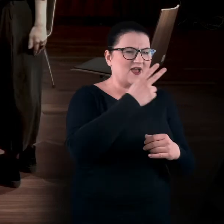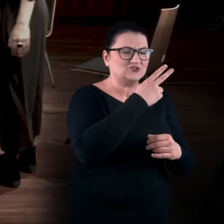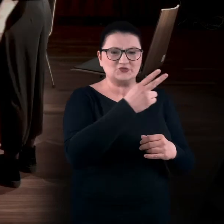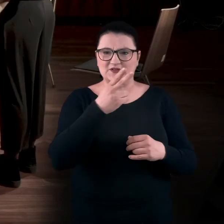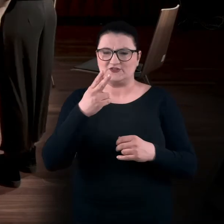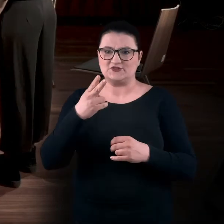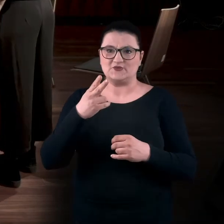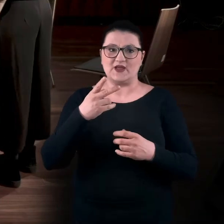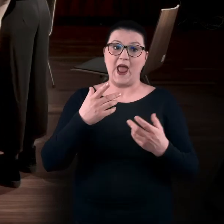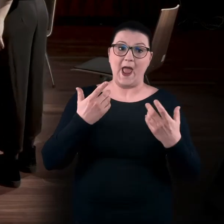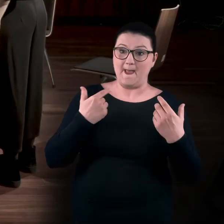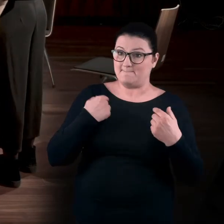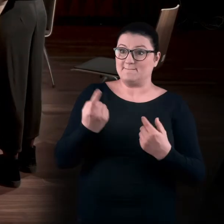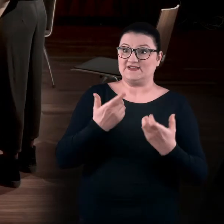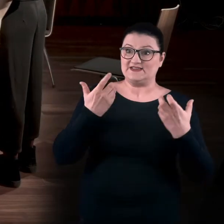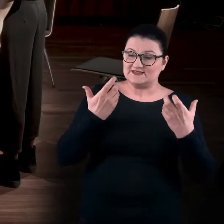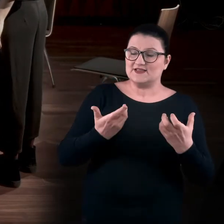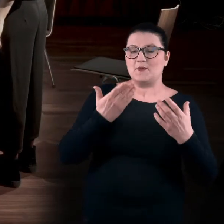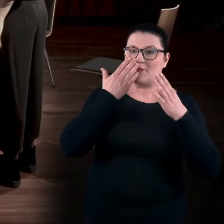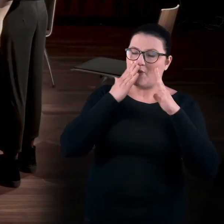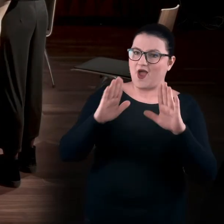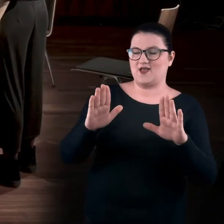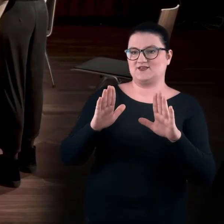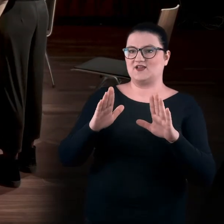My chcieliśmy poza to wyjść. Stąd pomysł na warsztaty sensualne,